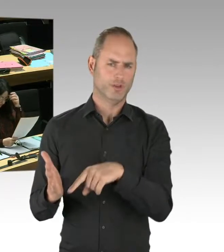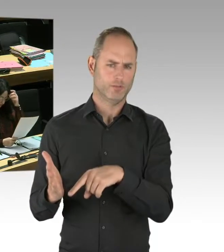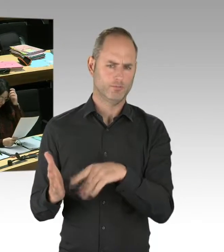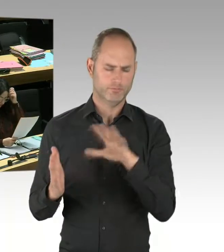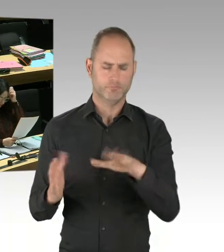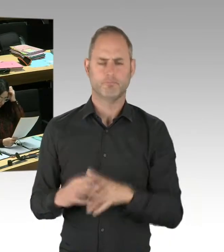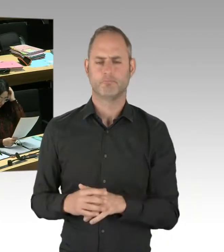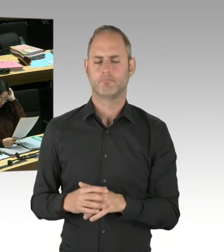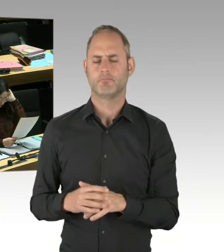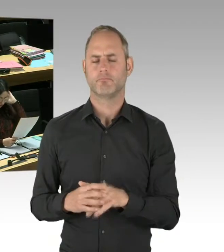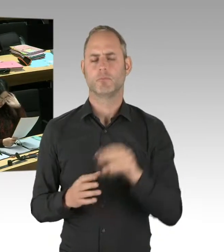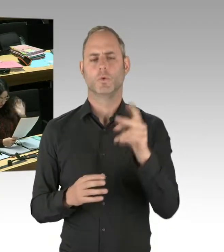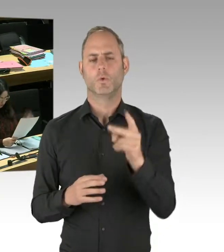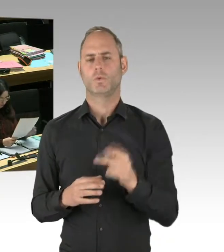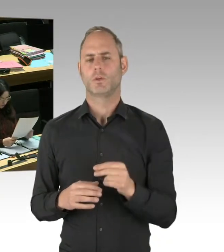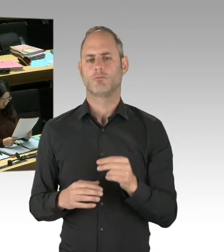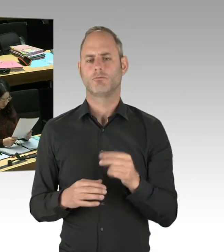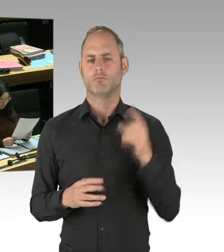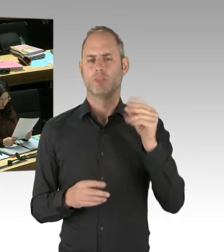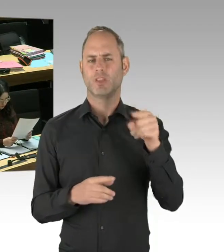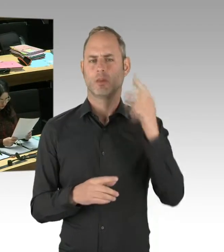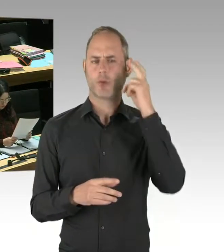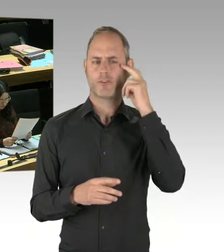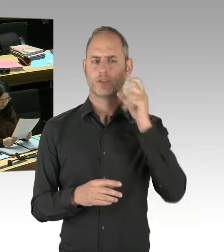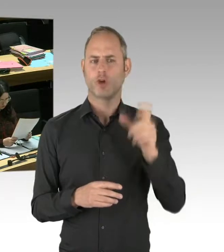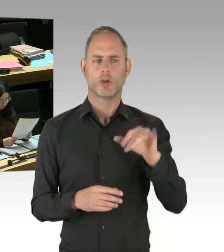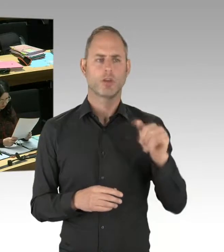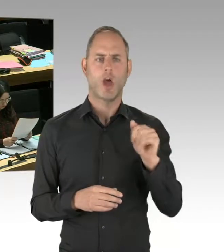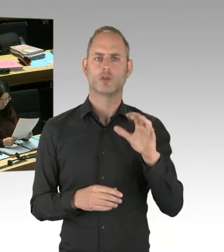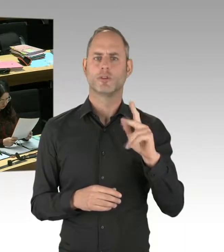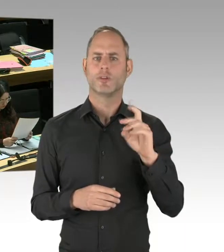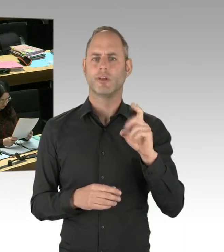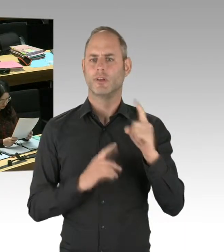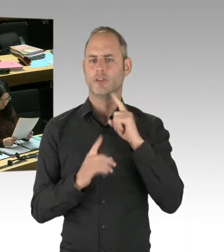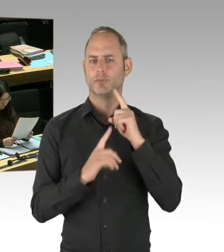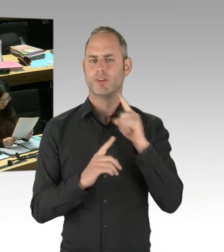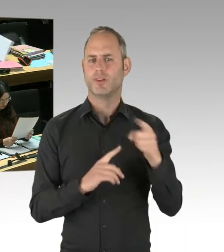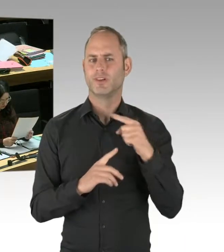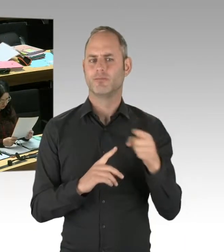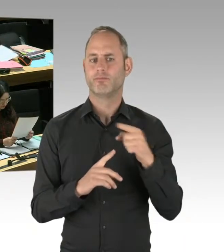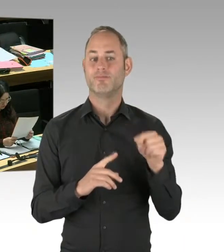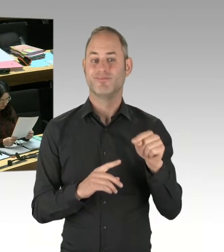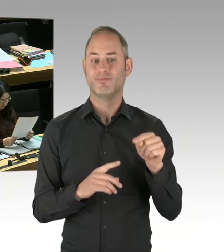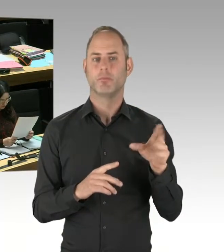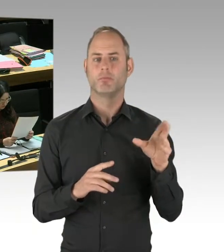den Lehrstuhlinhaber für Polizei- und Sicherheitsmanagement, der die Deradikalisierungsmaßnahmen in Berlin